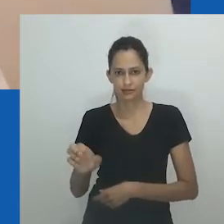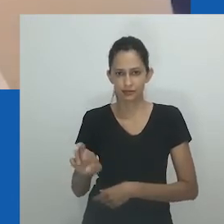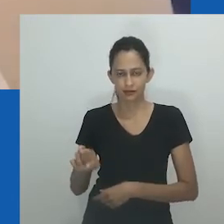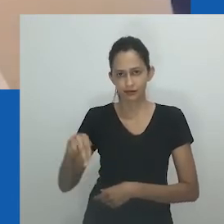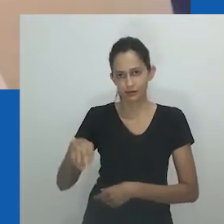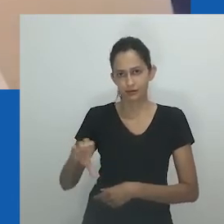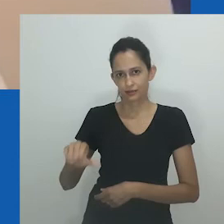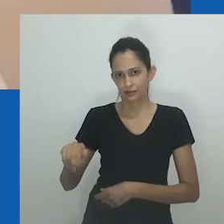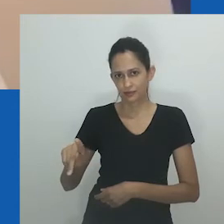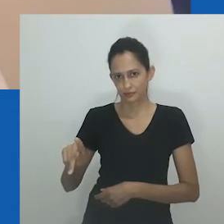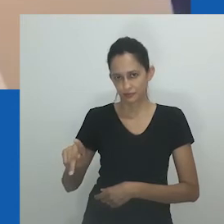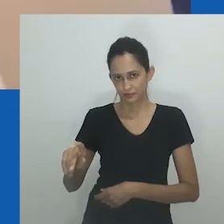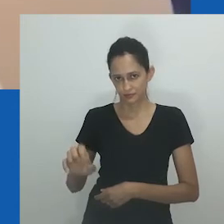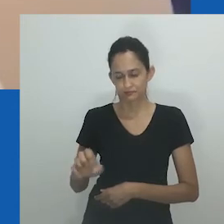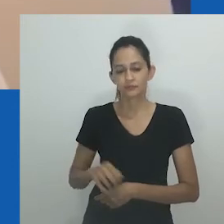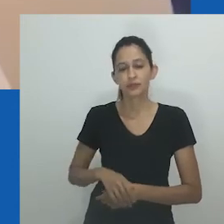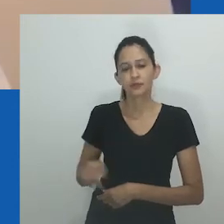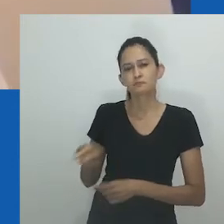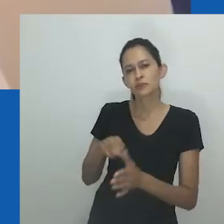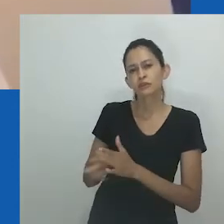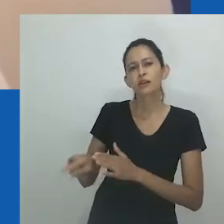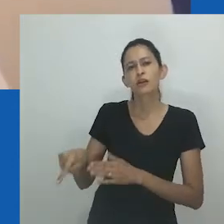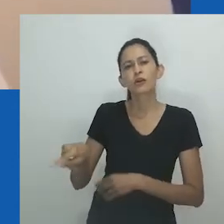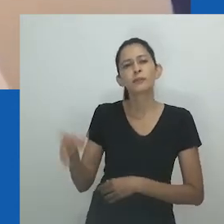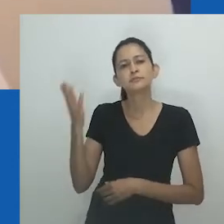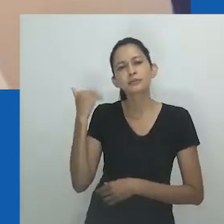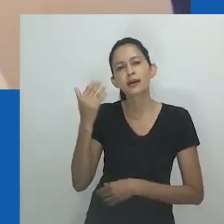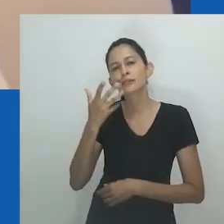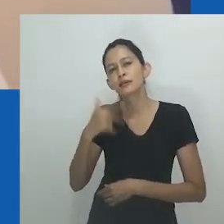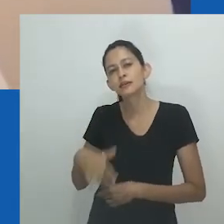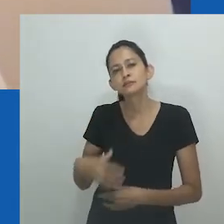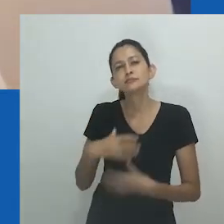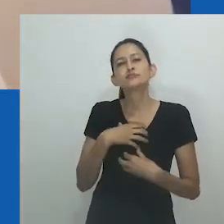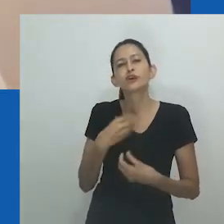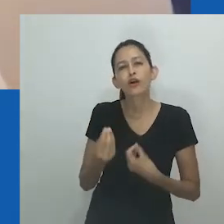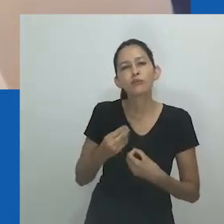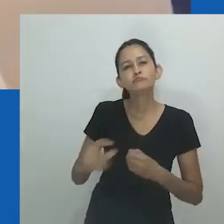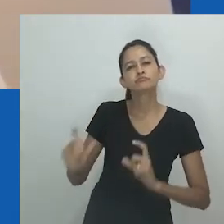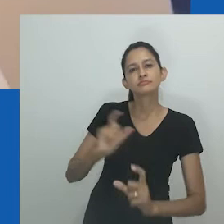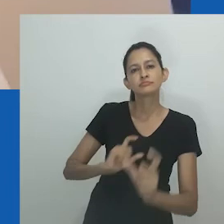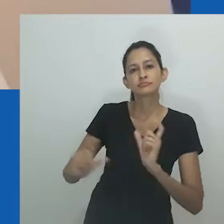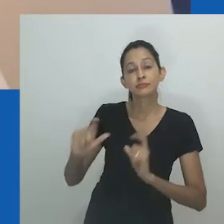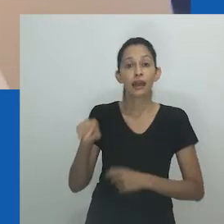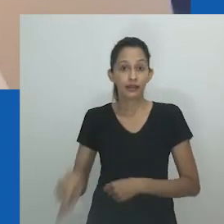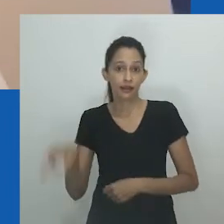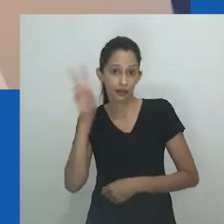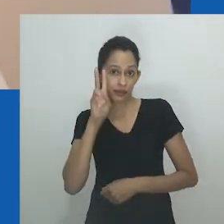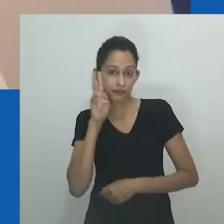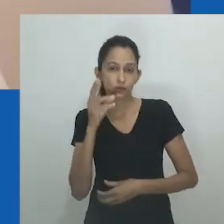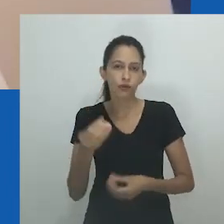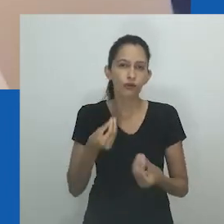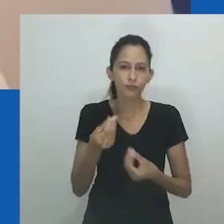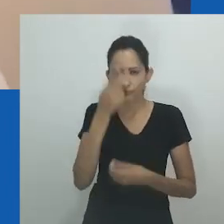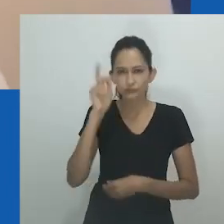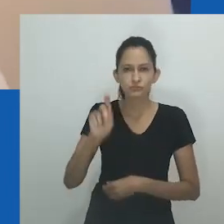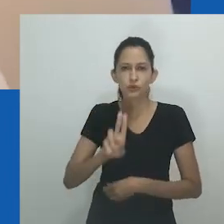Durante as entrevistas, os participantes foram convidados a relembrar palavras, termos ou frases pelos quais foram chamados na infância.